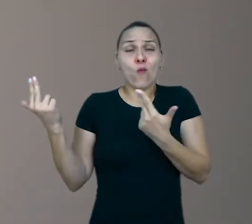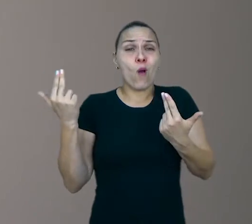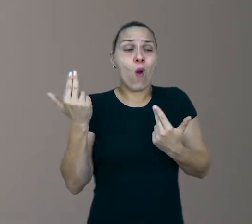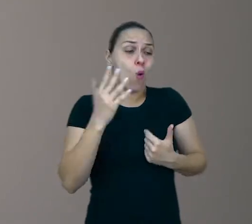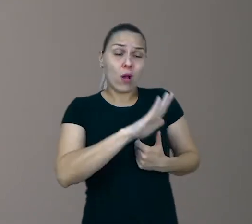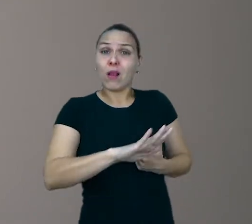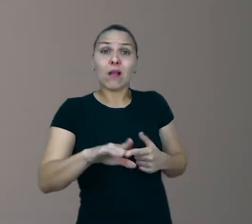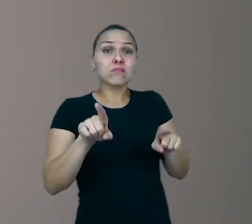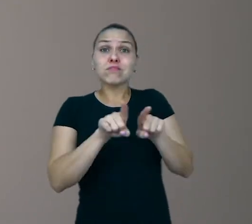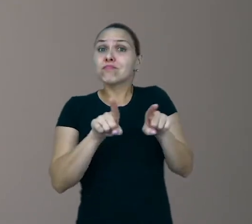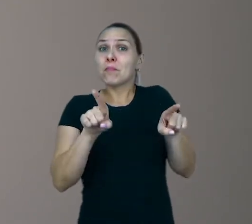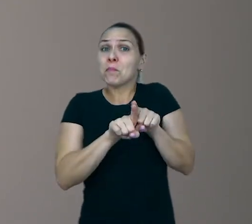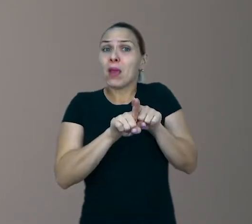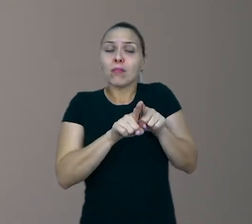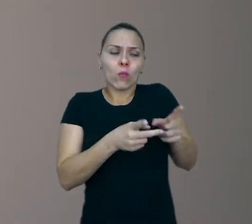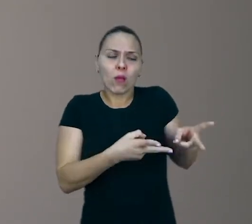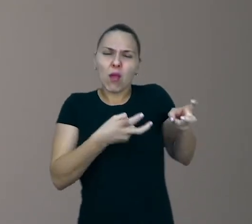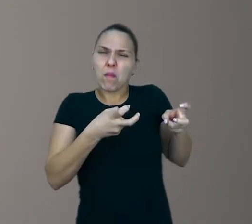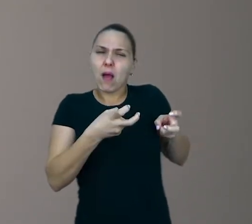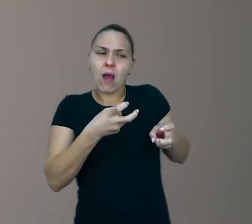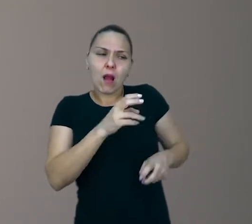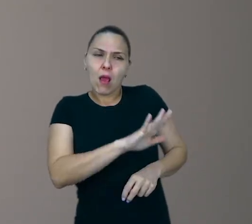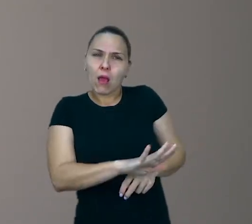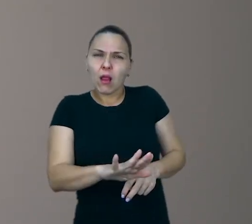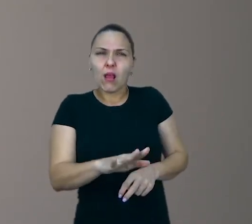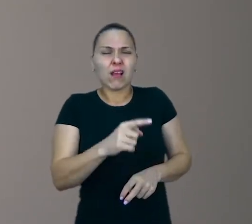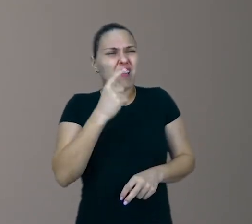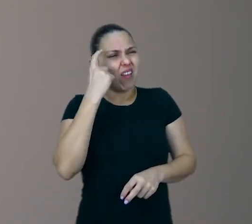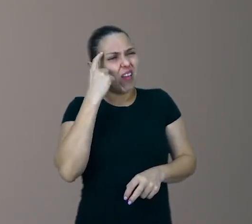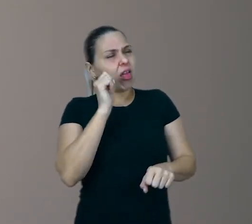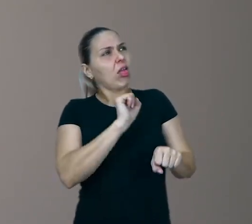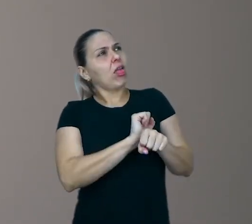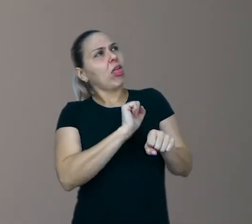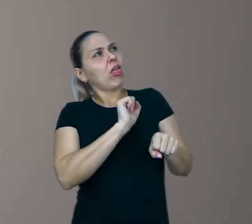Então, repare no tédio da criança. Deixe ele vir na criança.